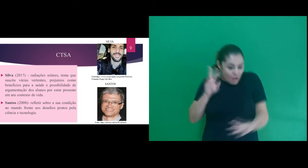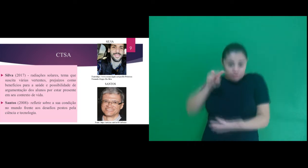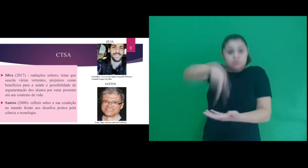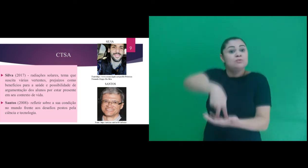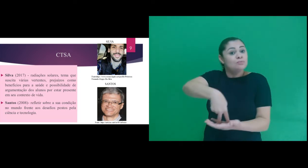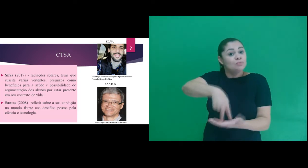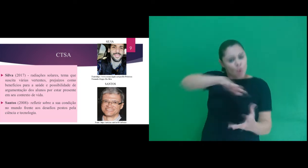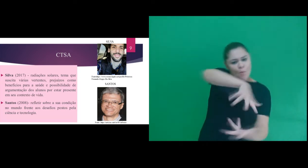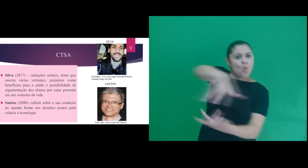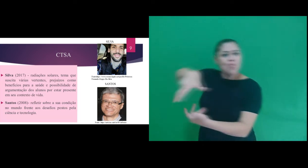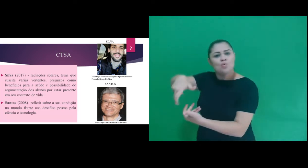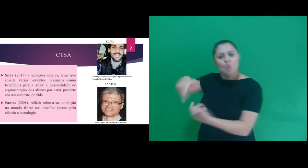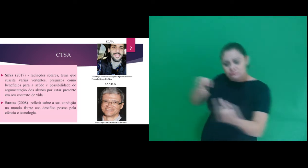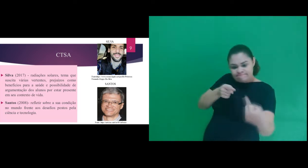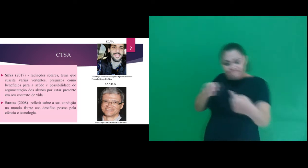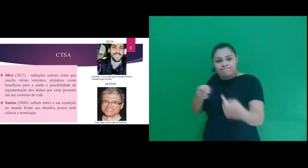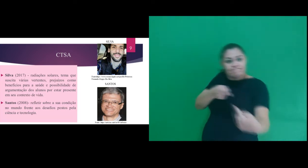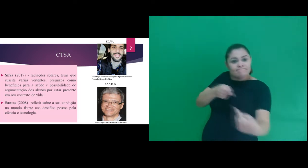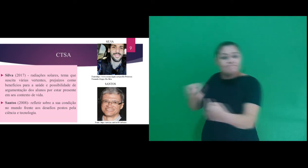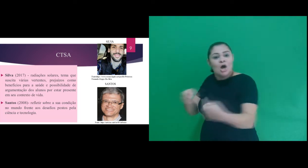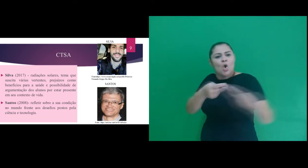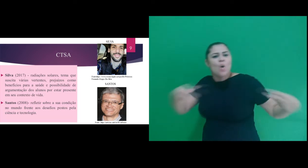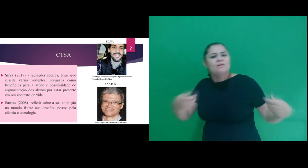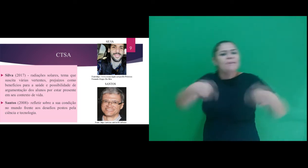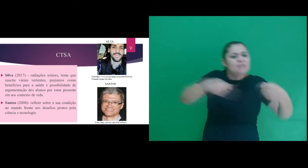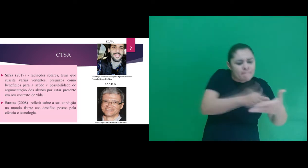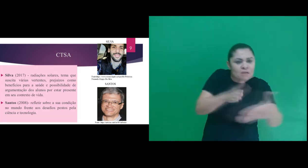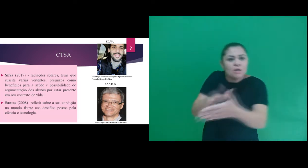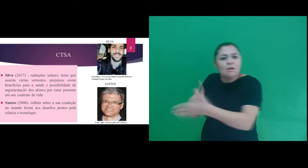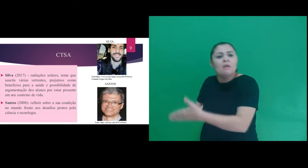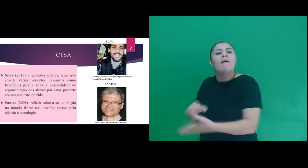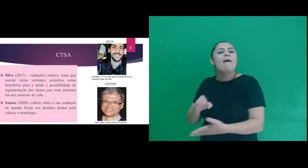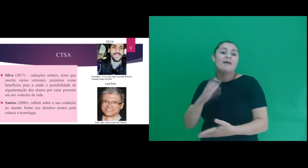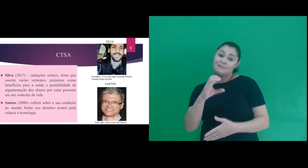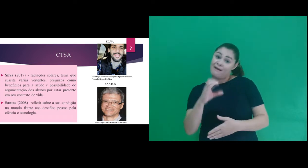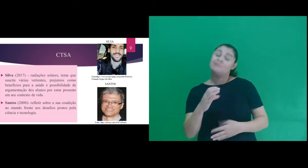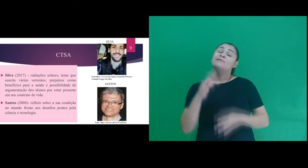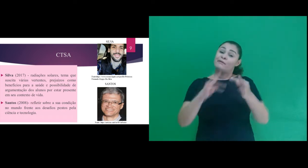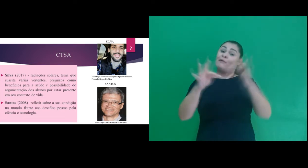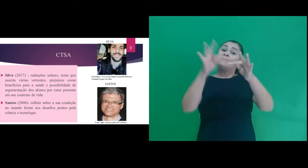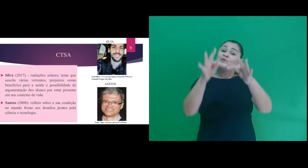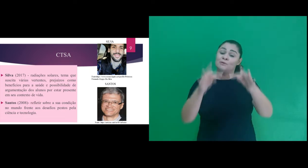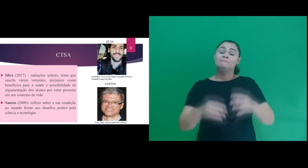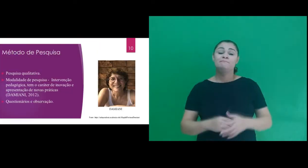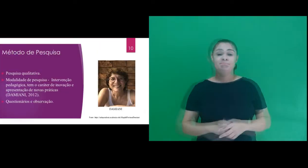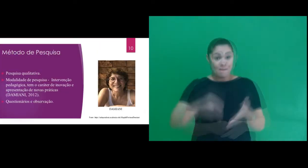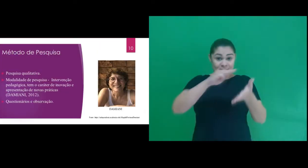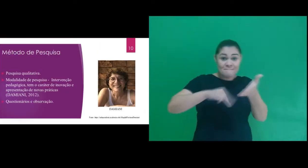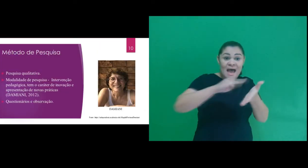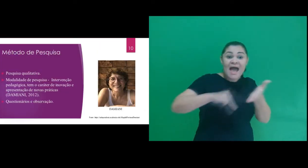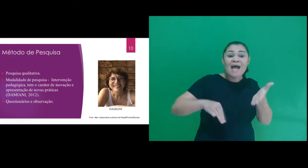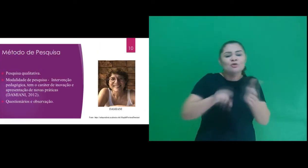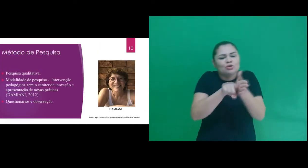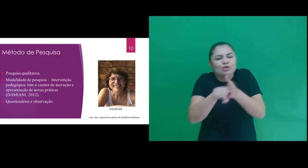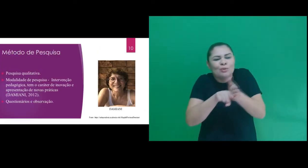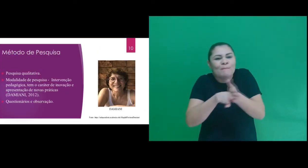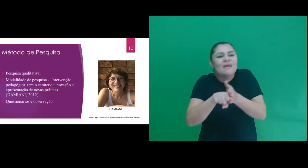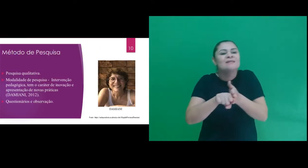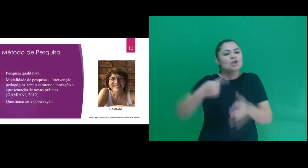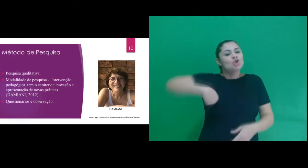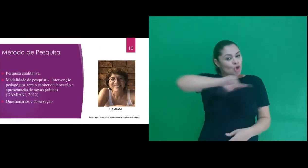sua condição no mundo frente aos desafios postos pela ciência e tecnologia. Com relação ao método